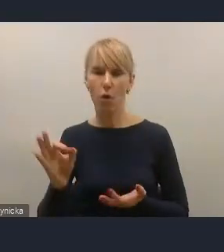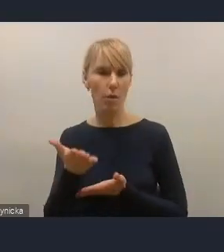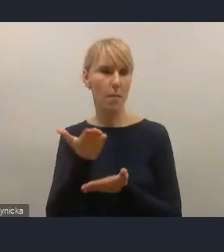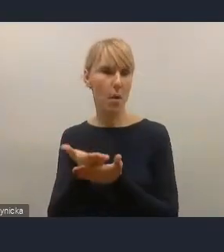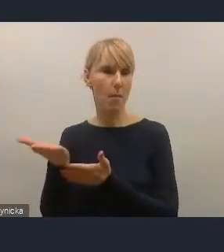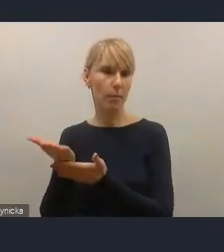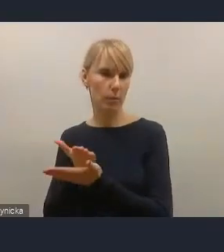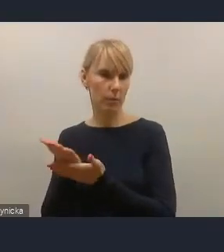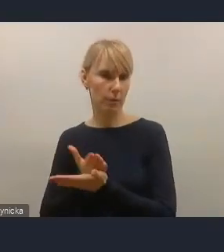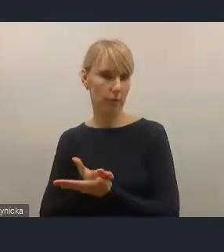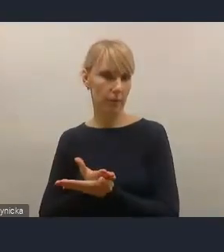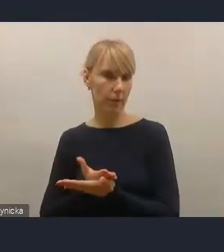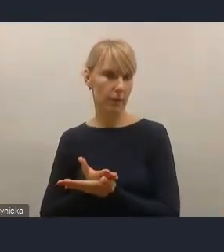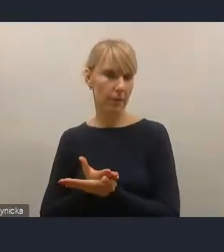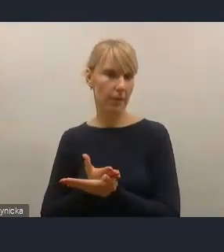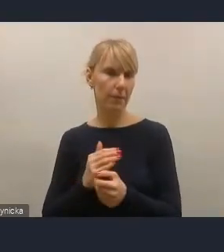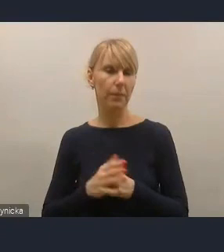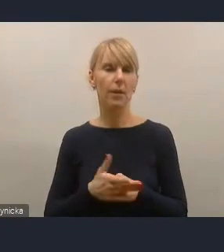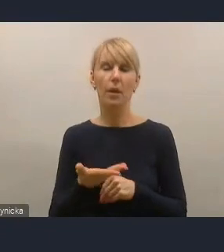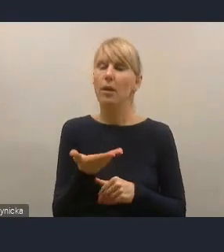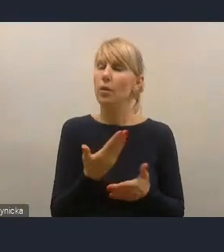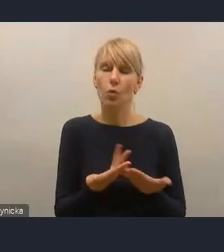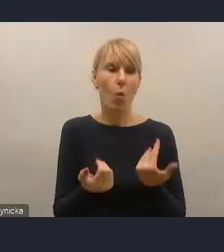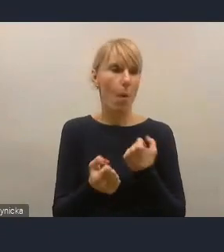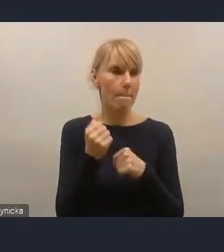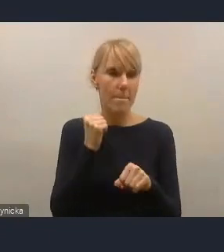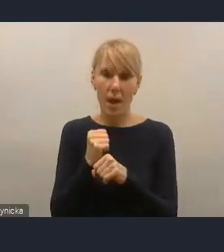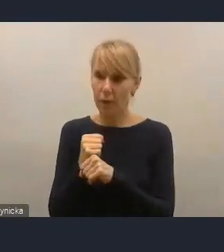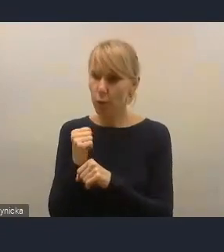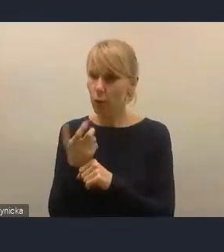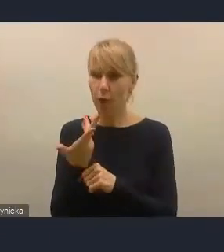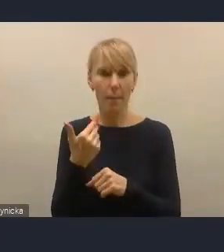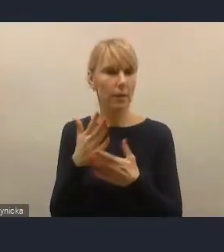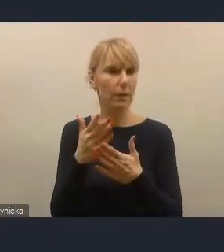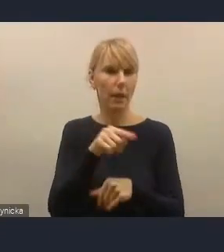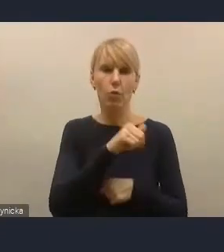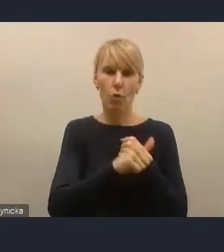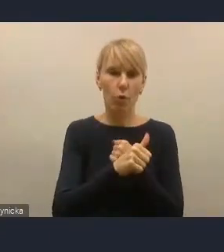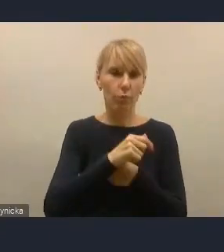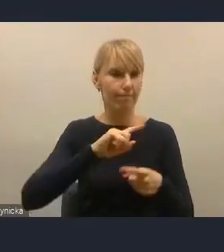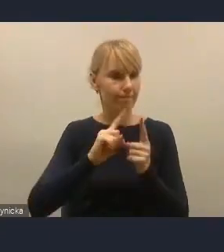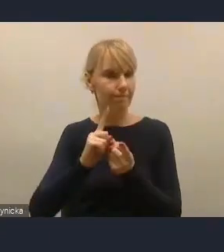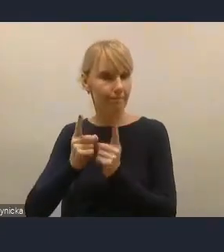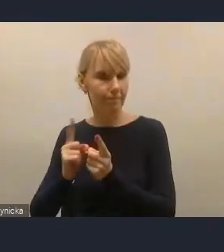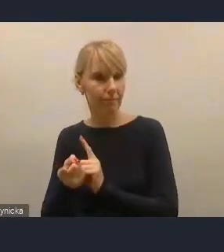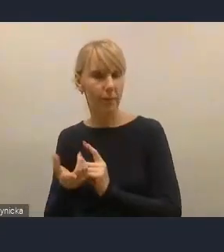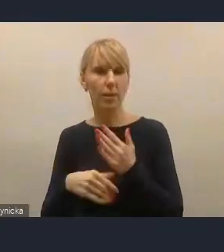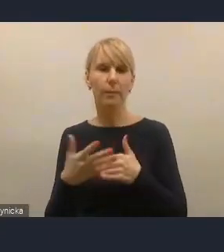Cały czas pracujemy na tym dokumencie, jest to żywy dokument i zachęcam do konsultacji. Bardzo dziękuję.